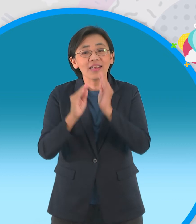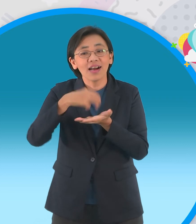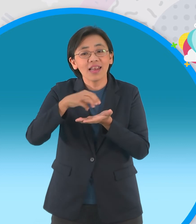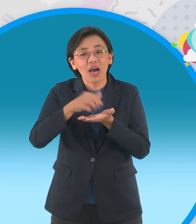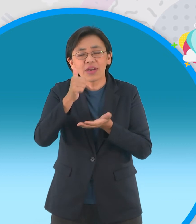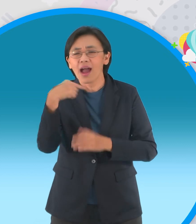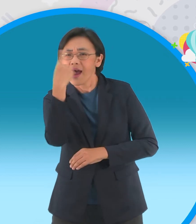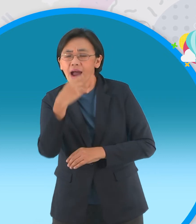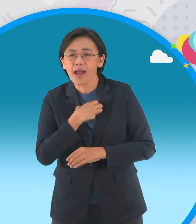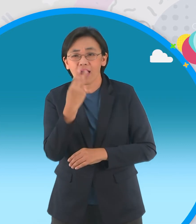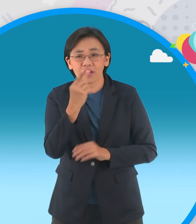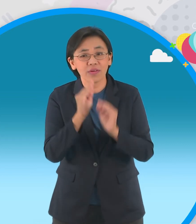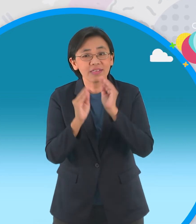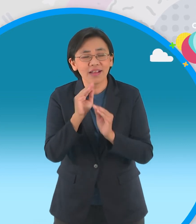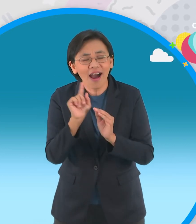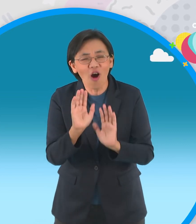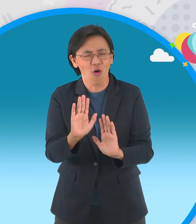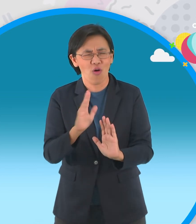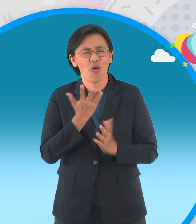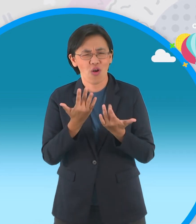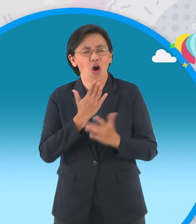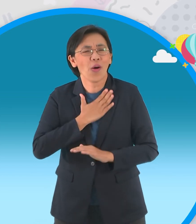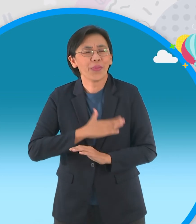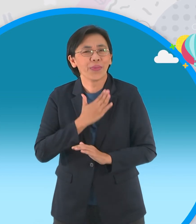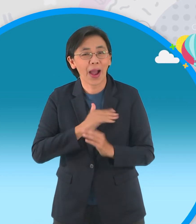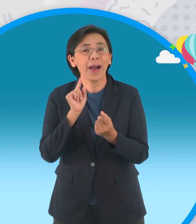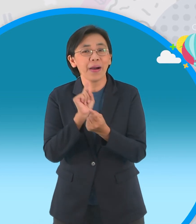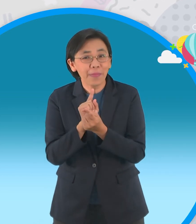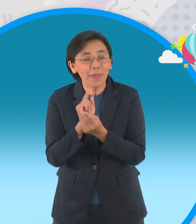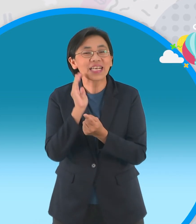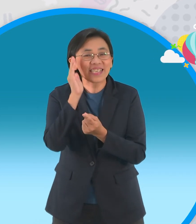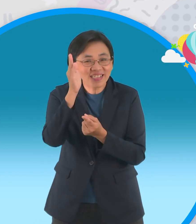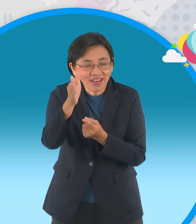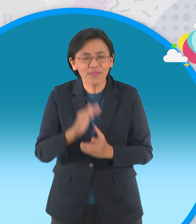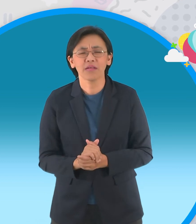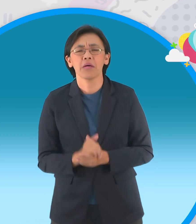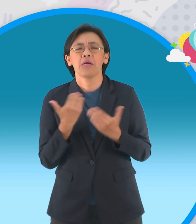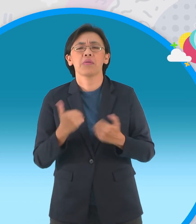แต่ว่าน้องๆนะครับที่อยากจะชมนิทาน ของเรานะครับก็อดใจรอนิดนึงเดี๋ยวเราจะมาพบ